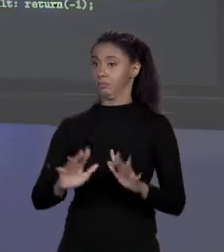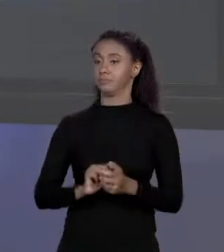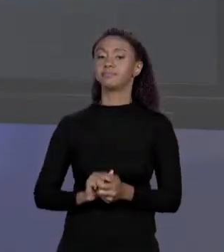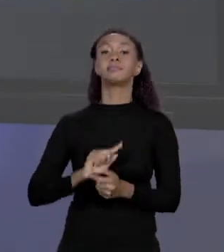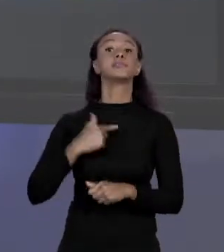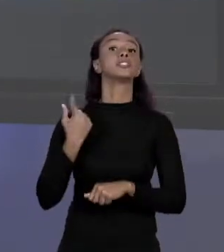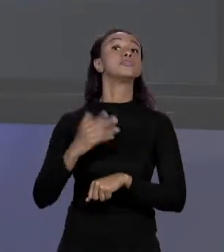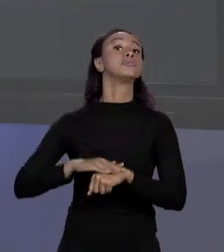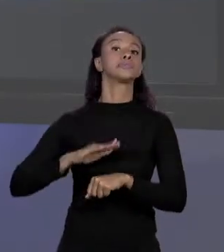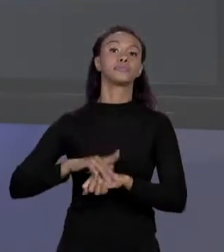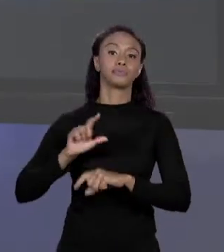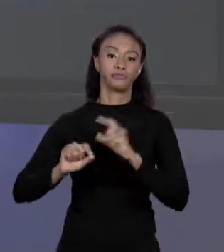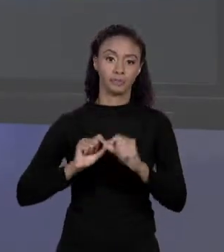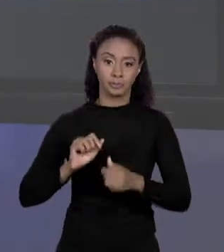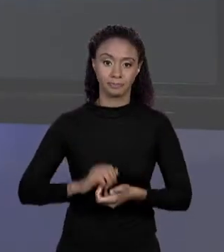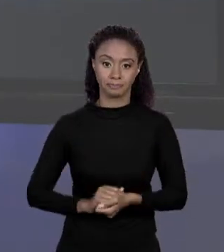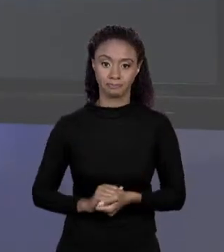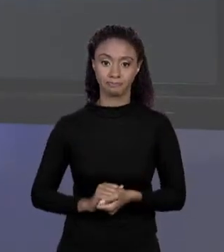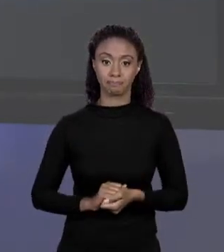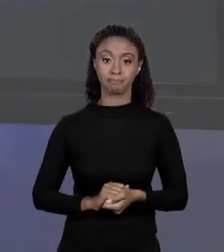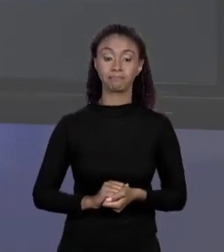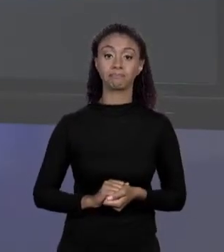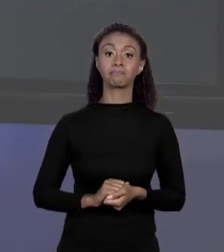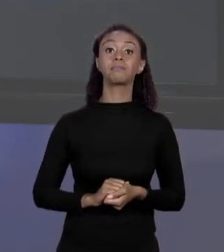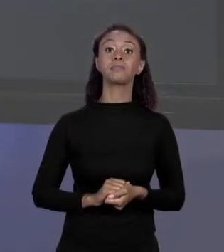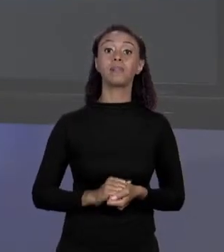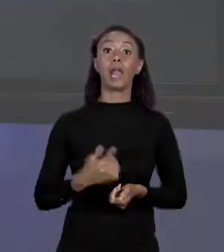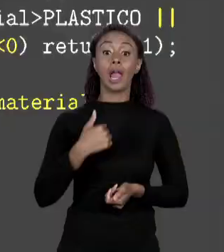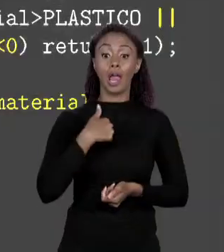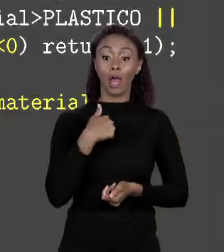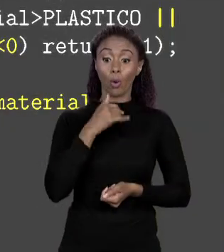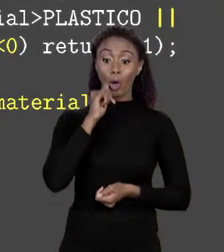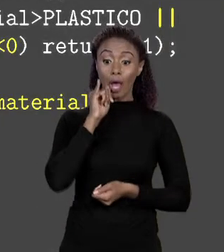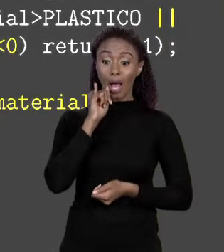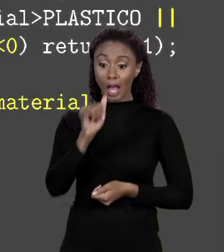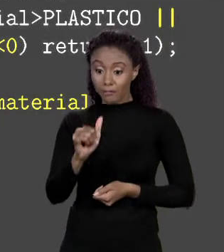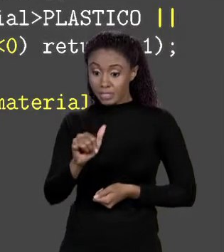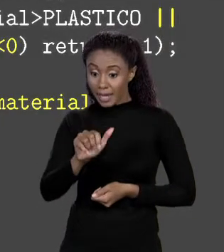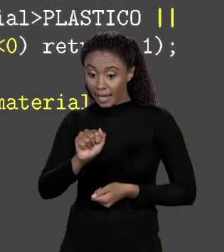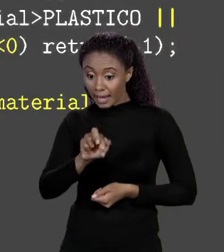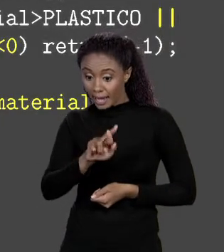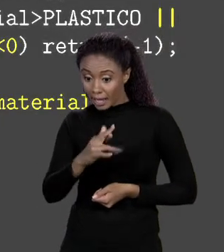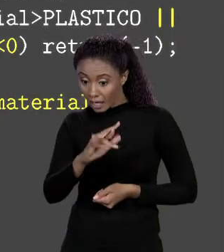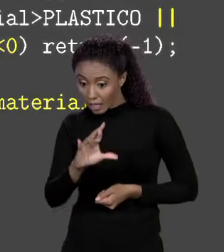QUANDO EU DECLAREI O ARRANJO PREÇOS, EU TOMEI O CUIDADO DE